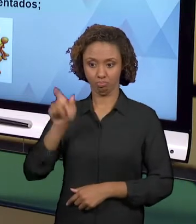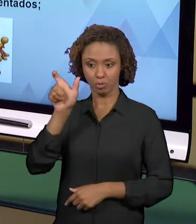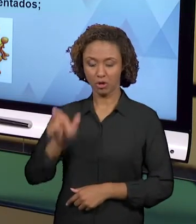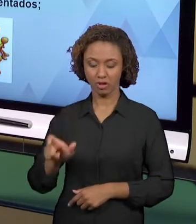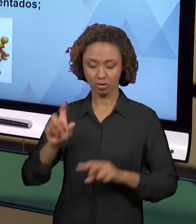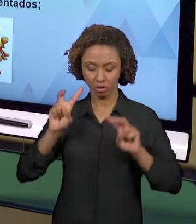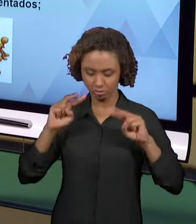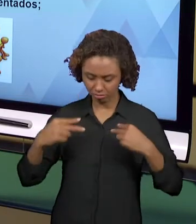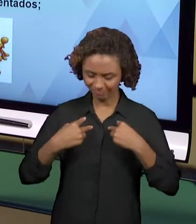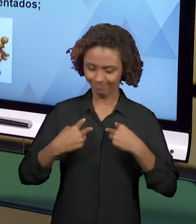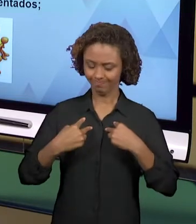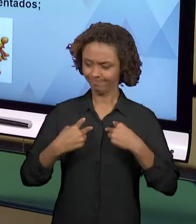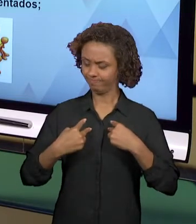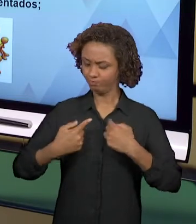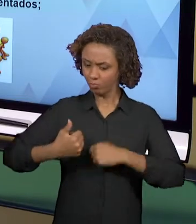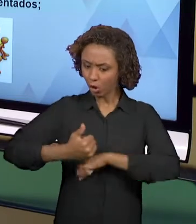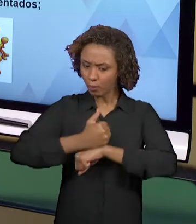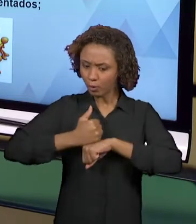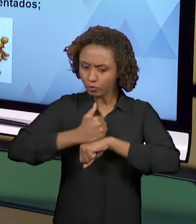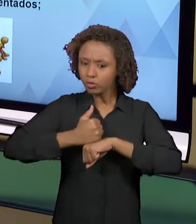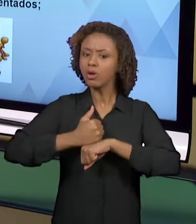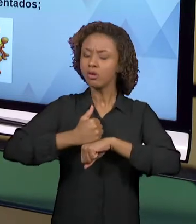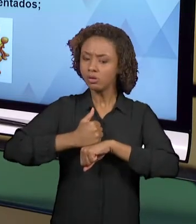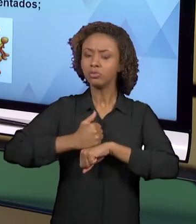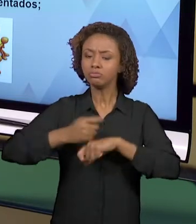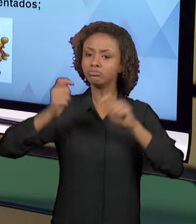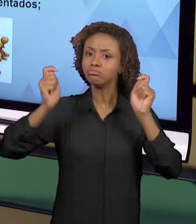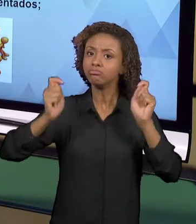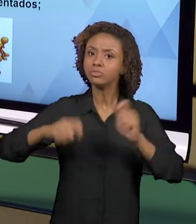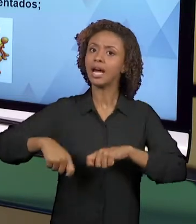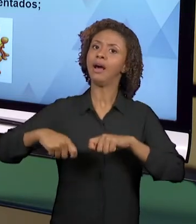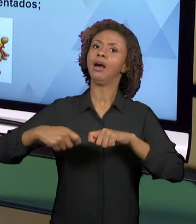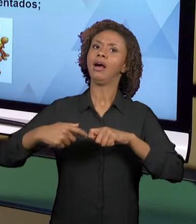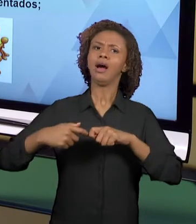QUE PODE, QUE DEVE CRIAR EM PROL DO PROCESSO DE